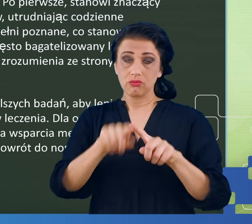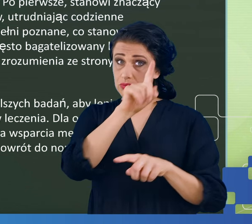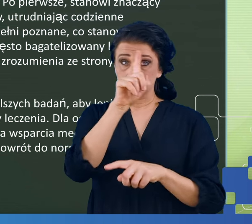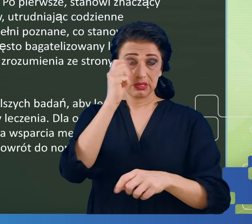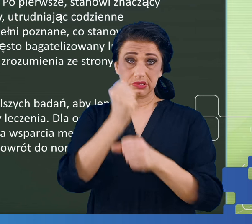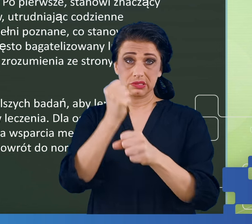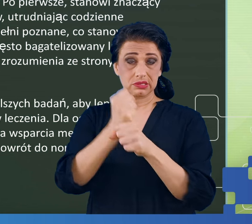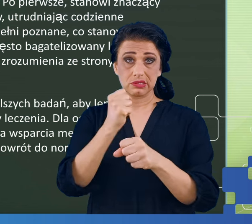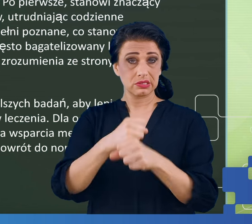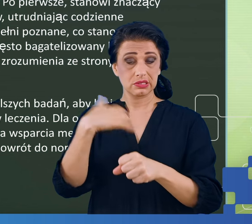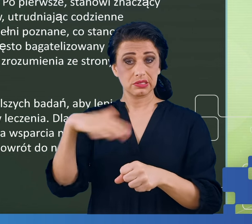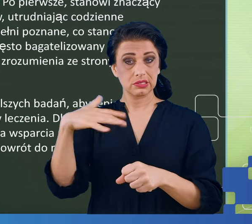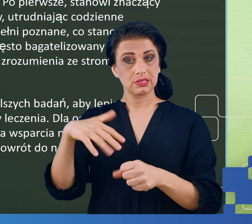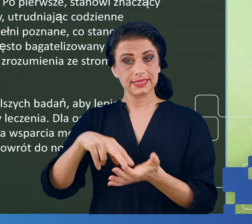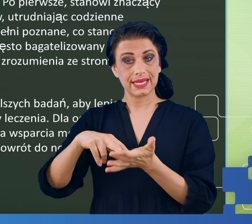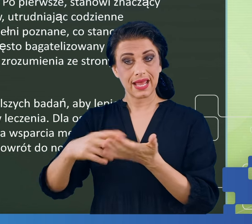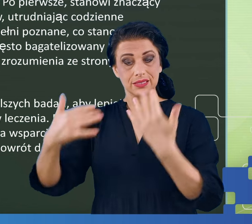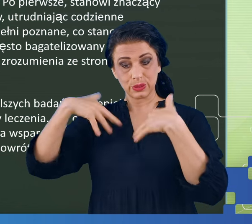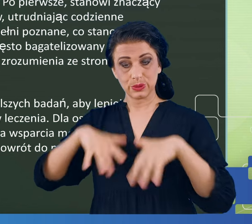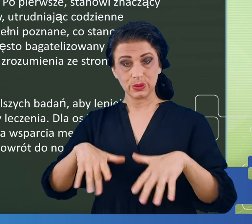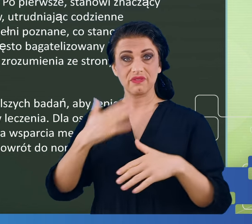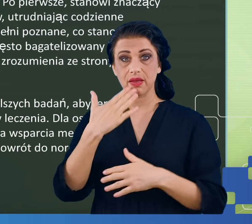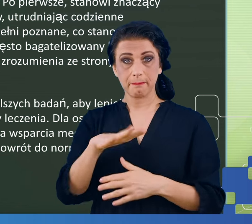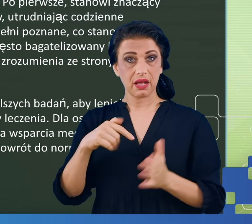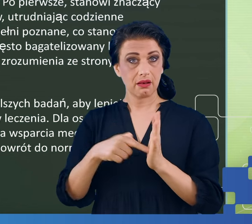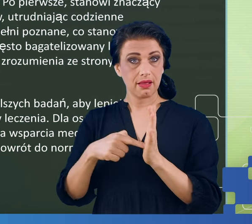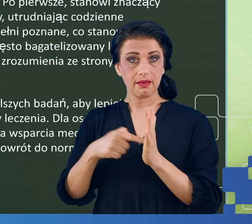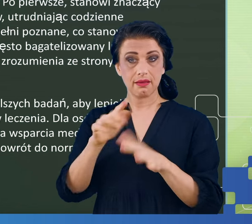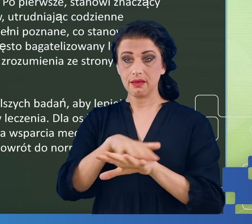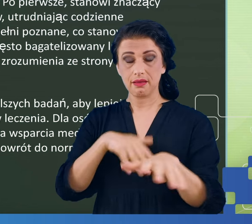przepracowanych, zestresowanych, wypalonych zawodowo, niezadowolonych